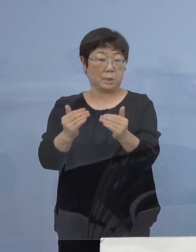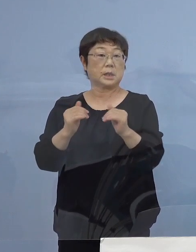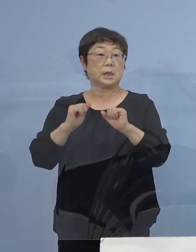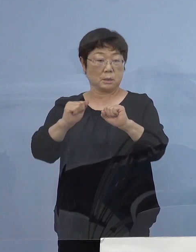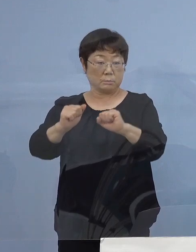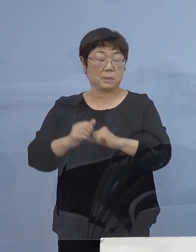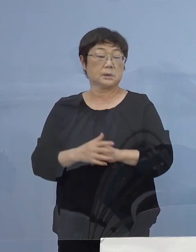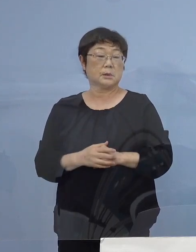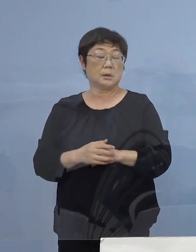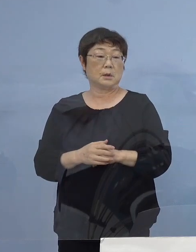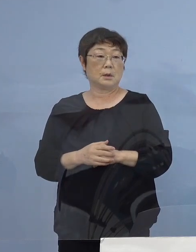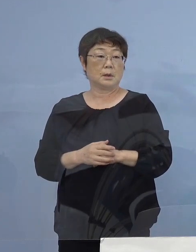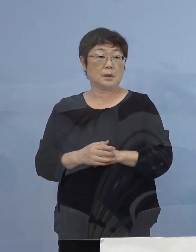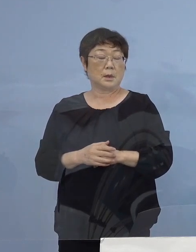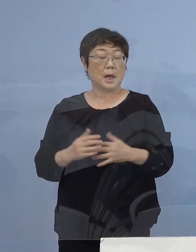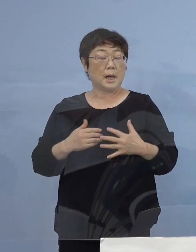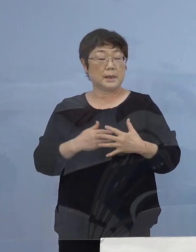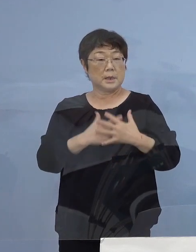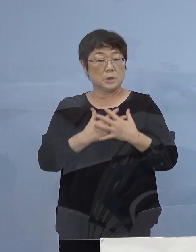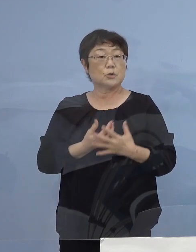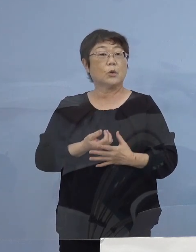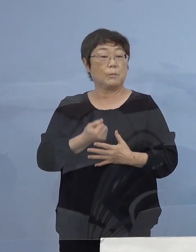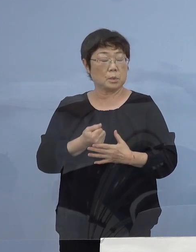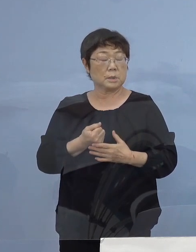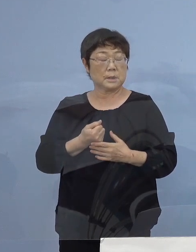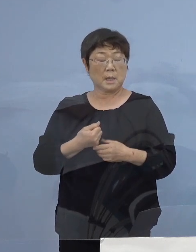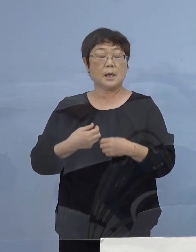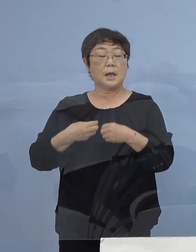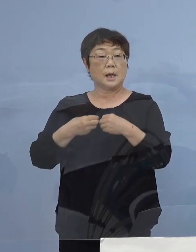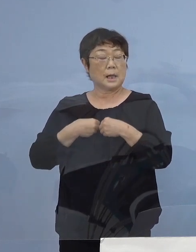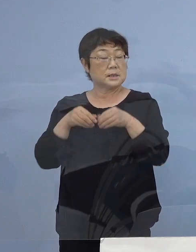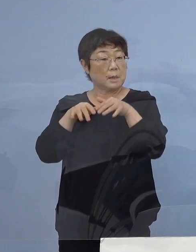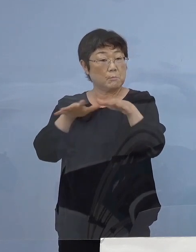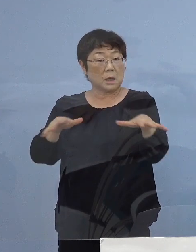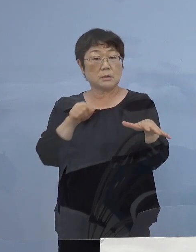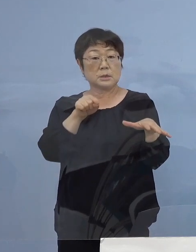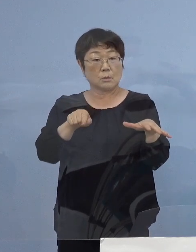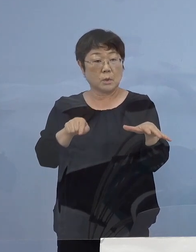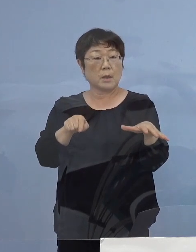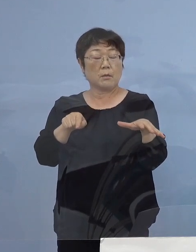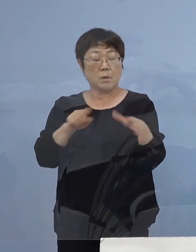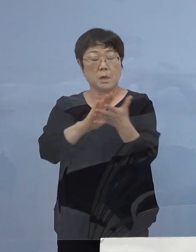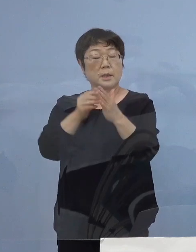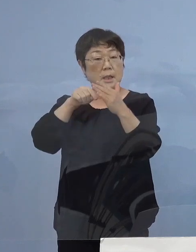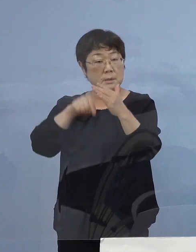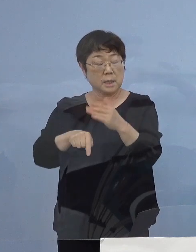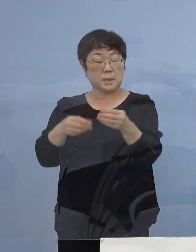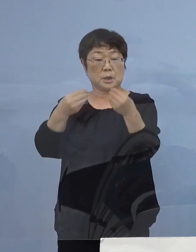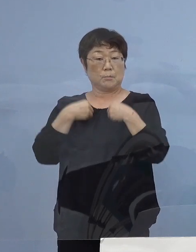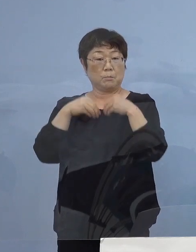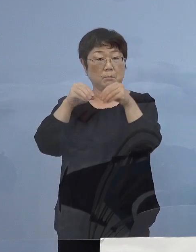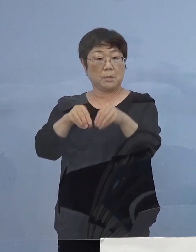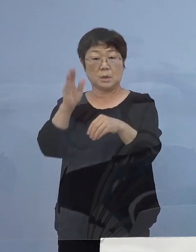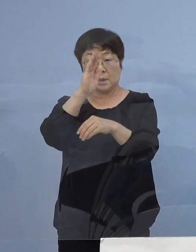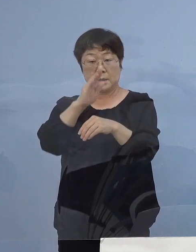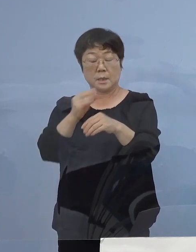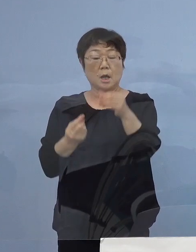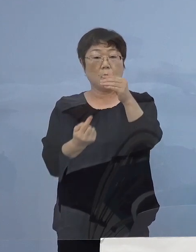高い緊張感を持って この感染爆発 何としても県内に持ち込ませない 発生させない